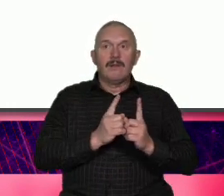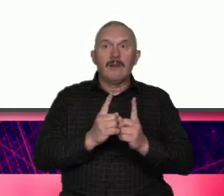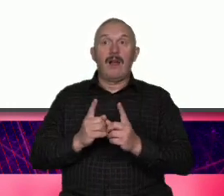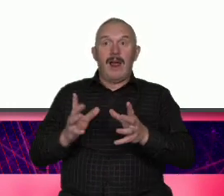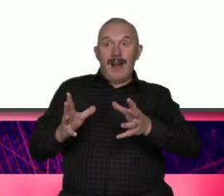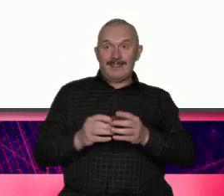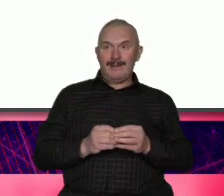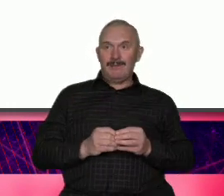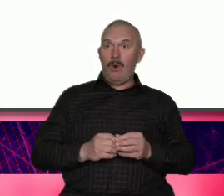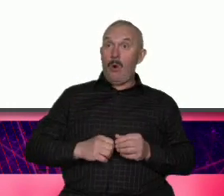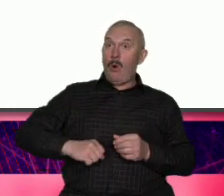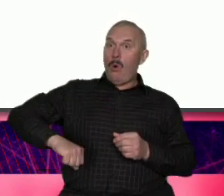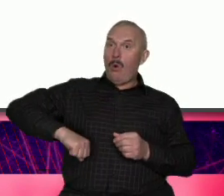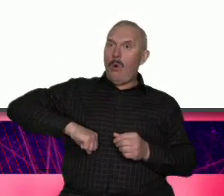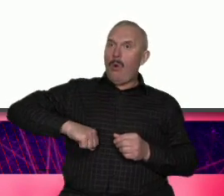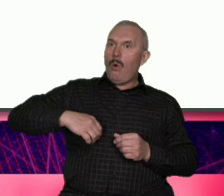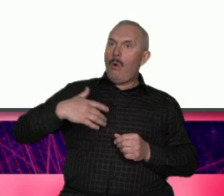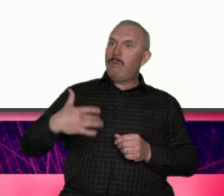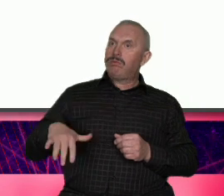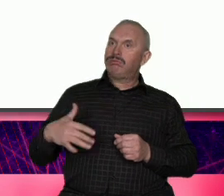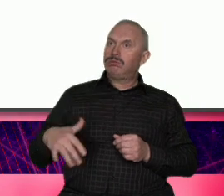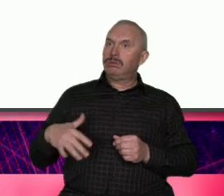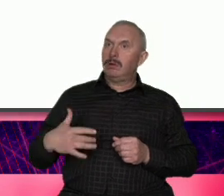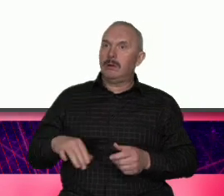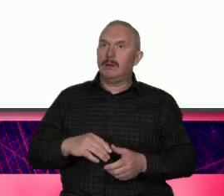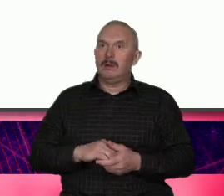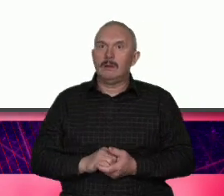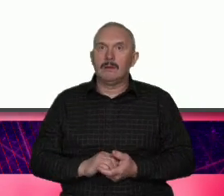jest Warszawa dla tych którzy chcą się